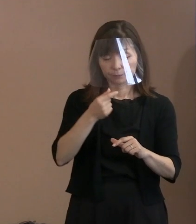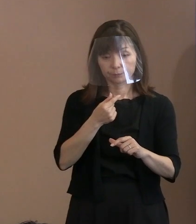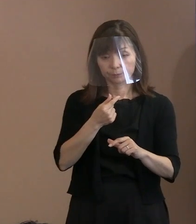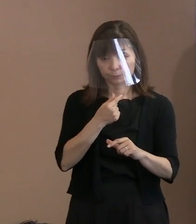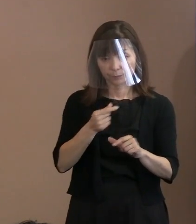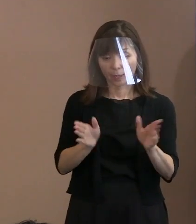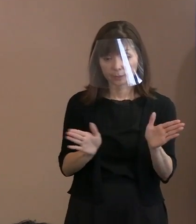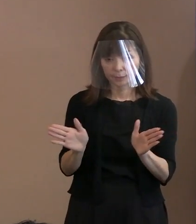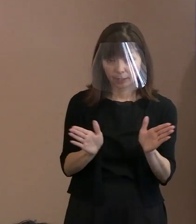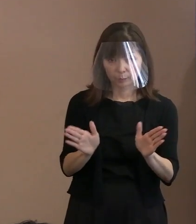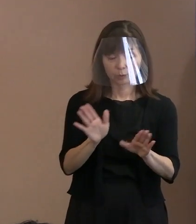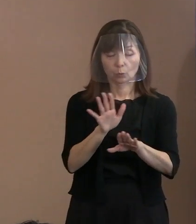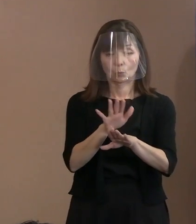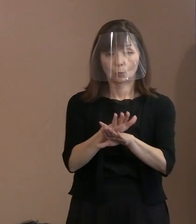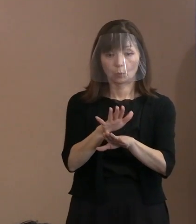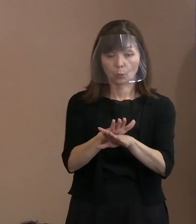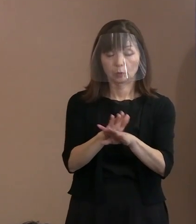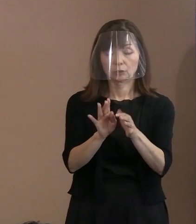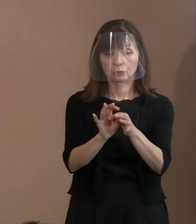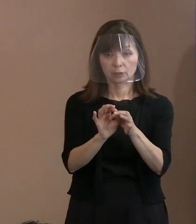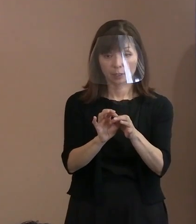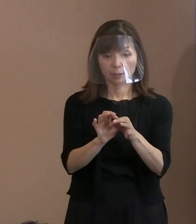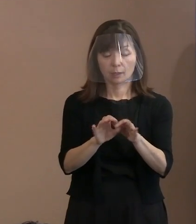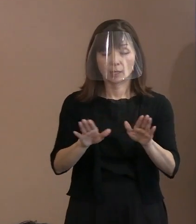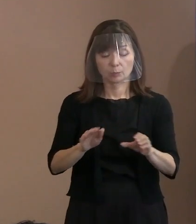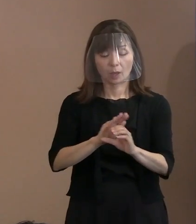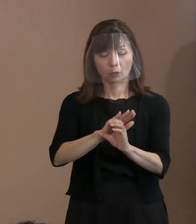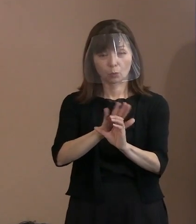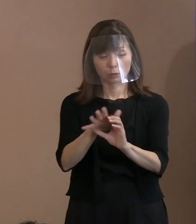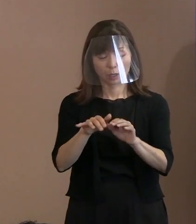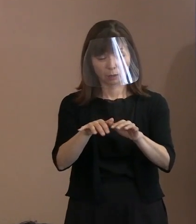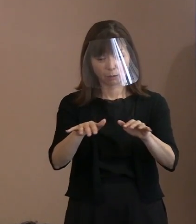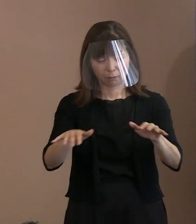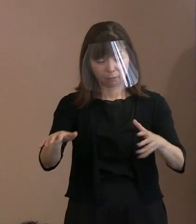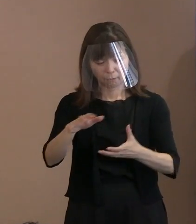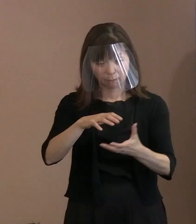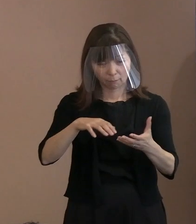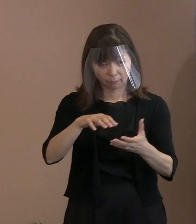まずはコロナ禍の状況での 開催ということで､